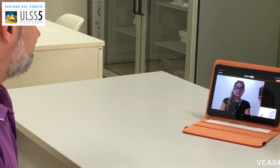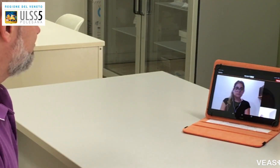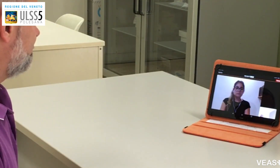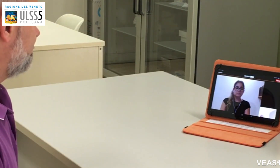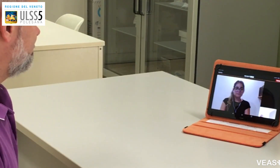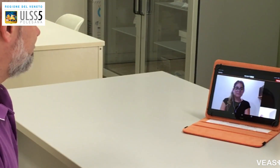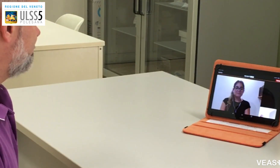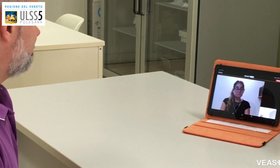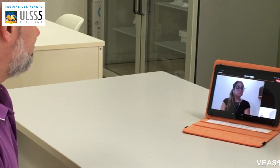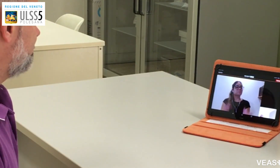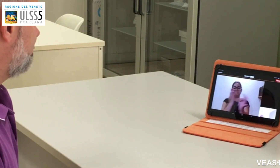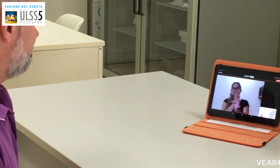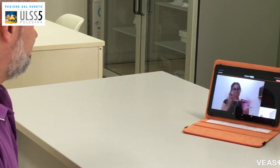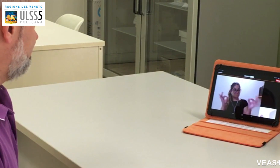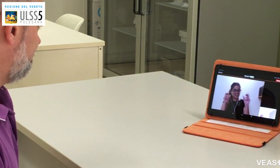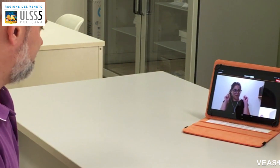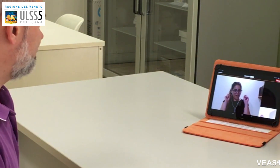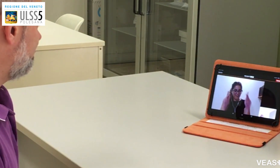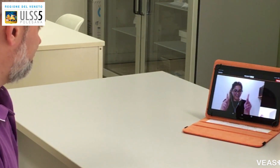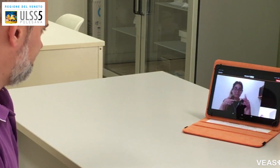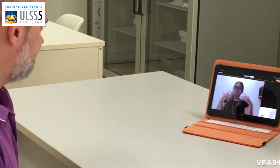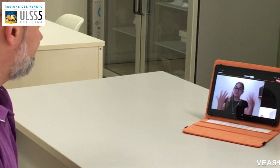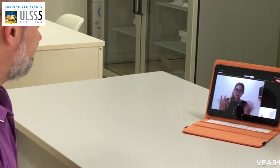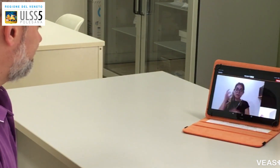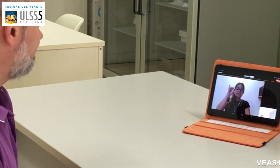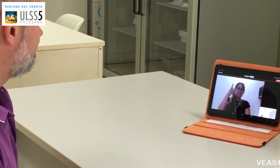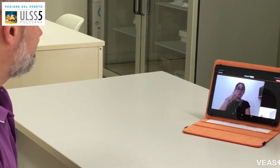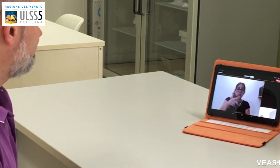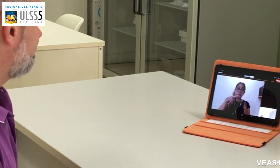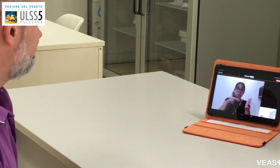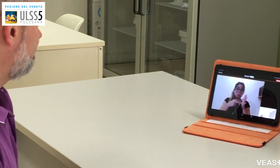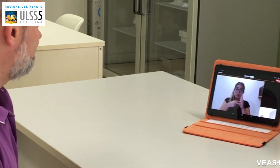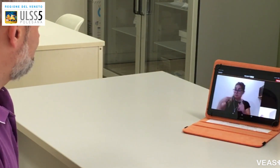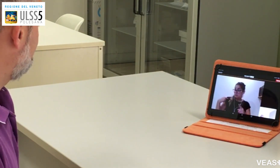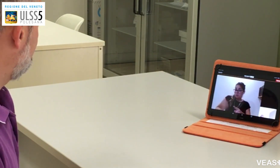Se non ha avuto problemi e sta bene